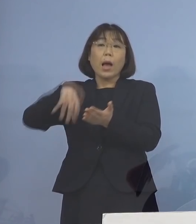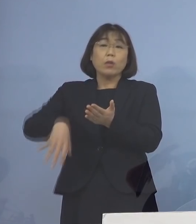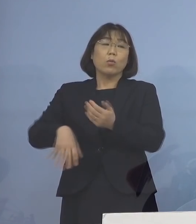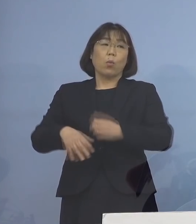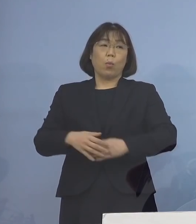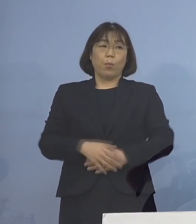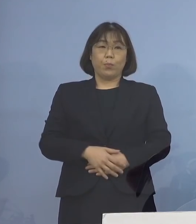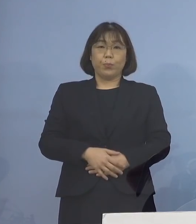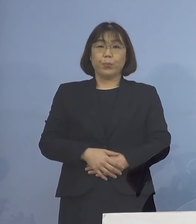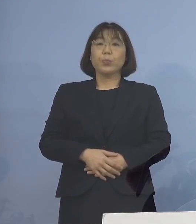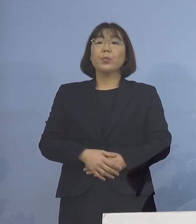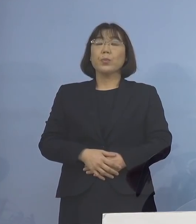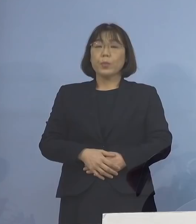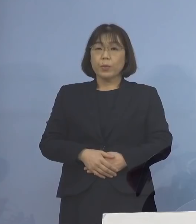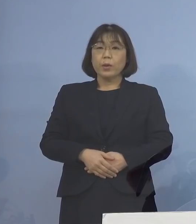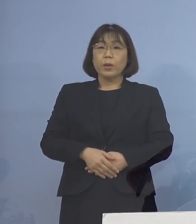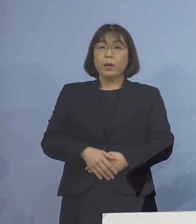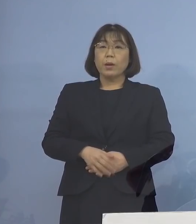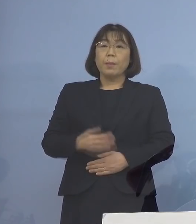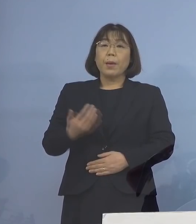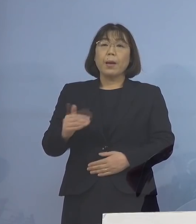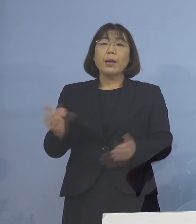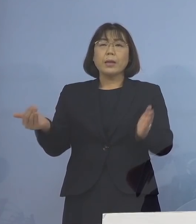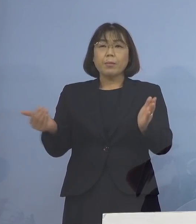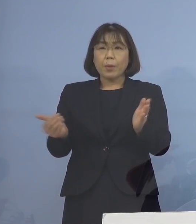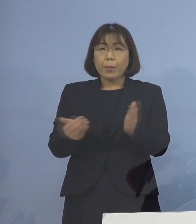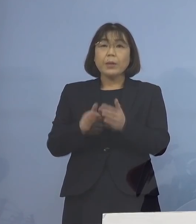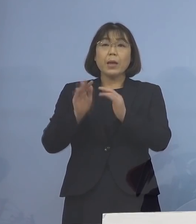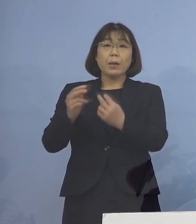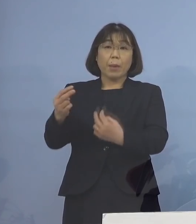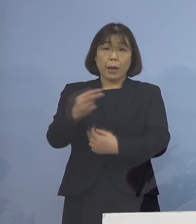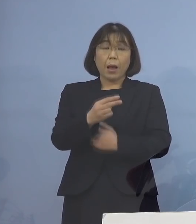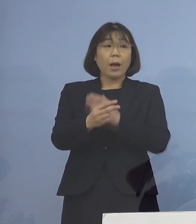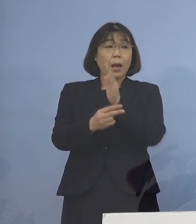このことによって 今もご覧をいただいたように